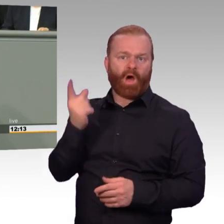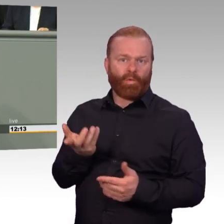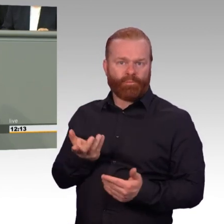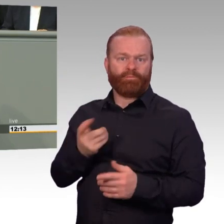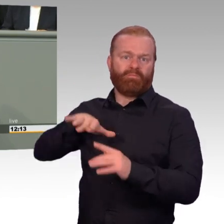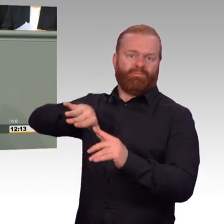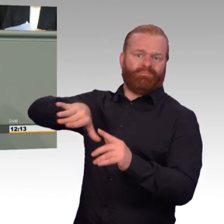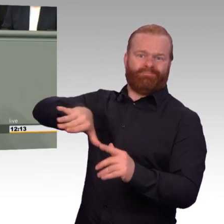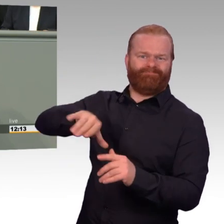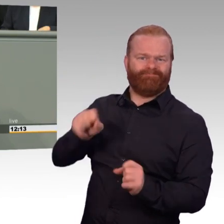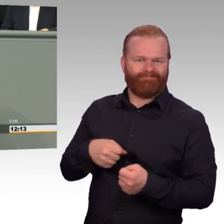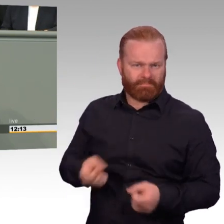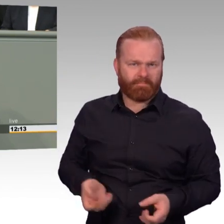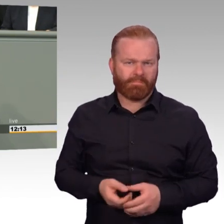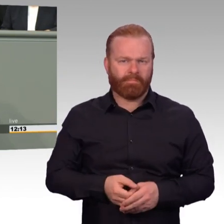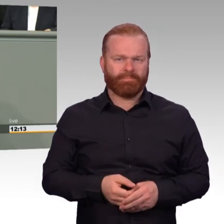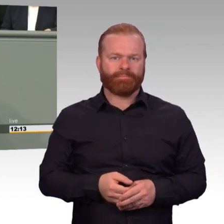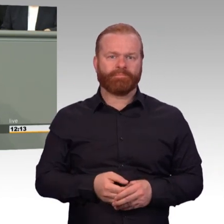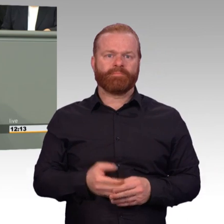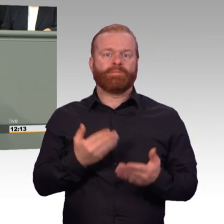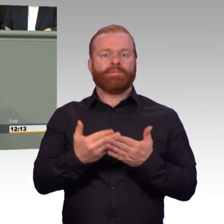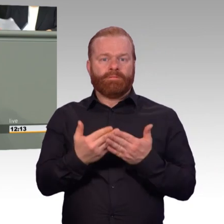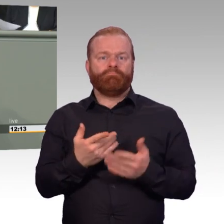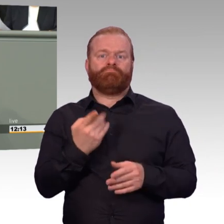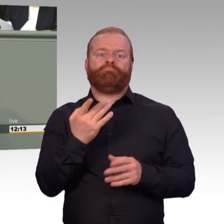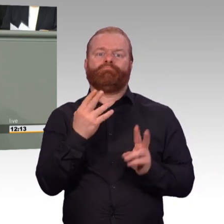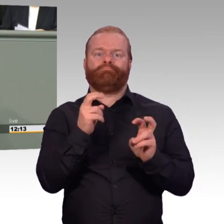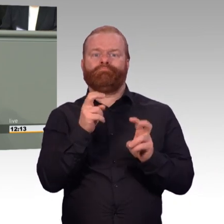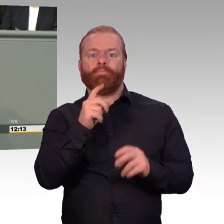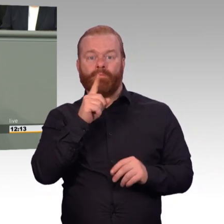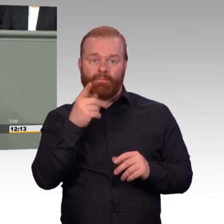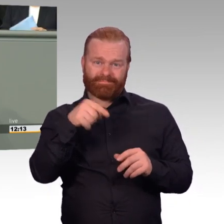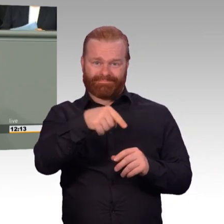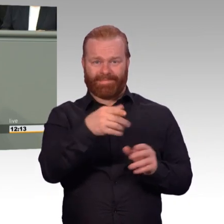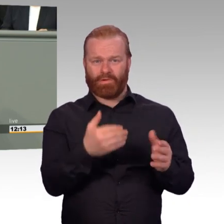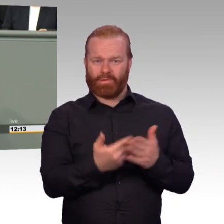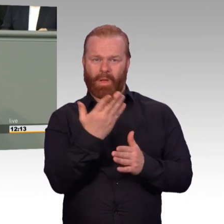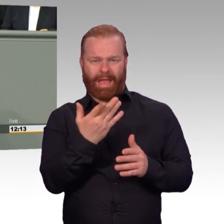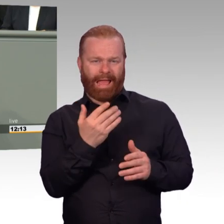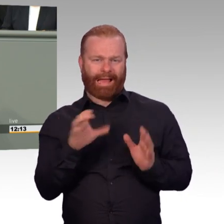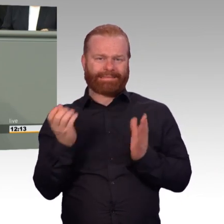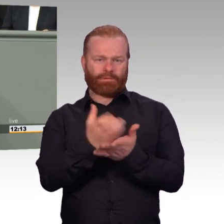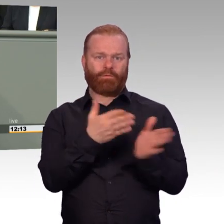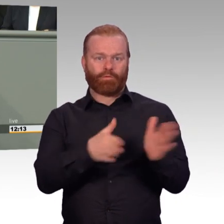Und das werden wir uns bei der Gesetzesberatung noch einmal genauer ansehen müssen. Wo hakt es noch?